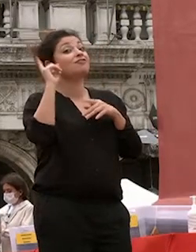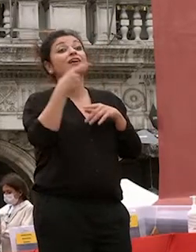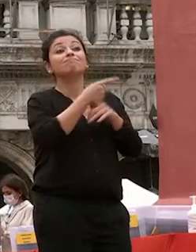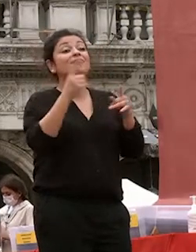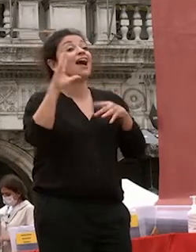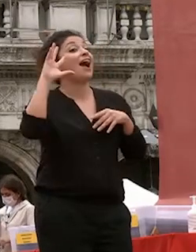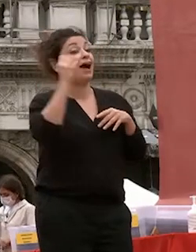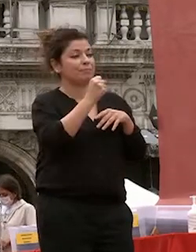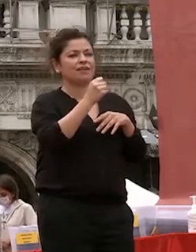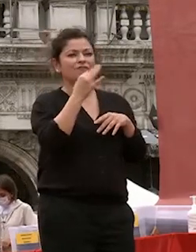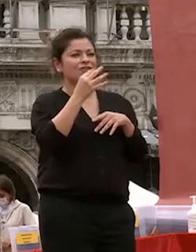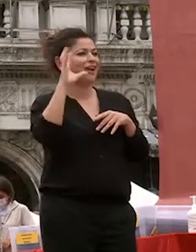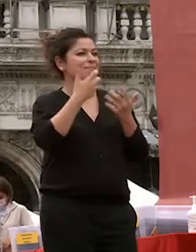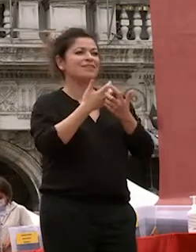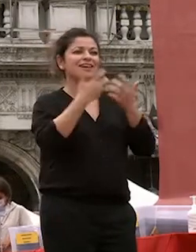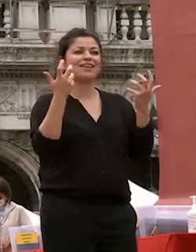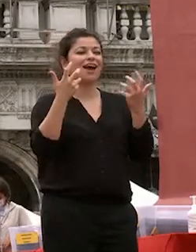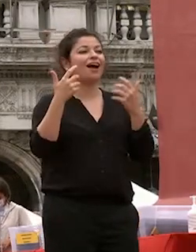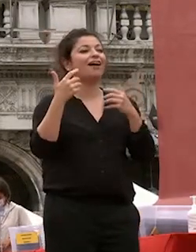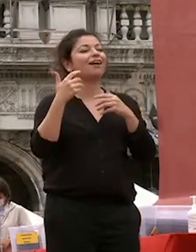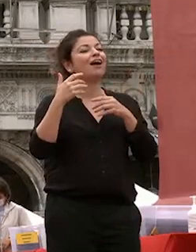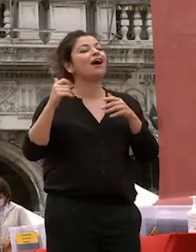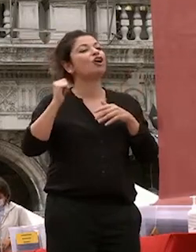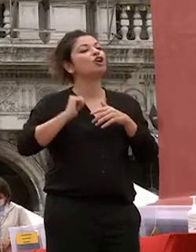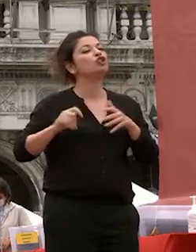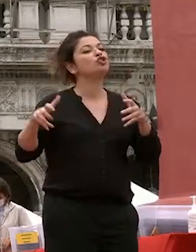come una civiltà millenaria si sia conservata e perpetuata nel corso del